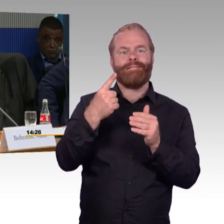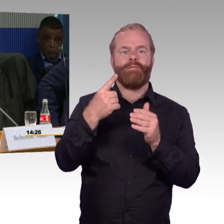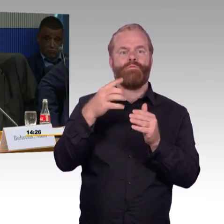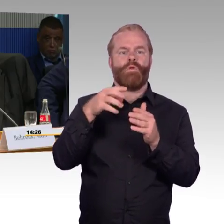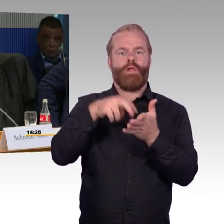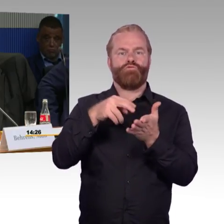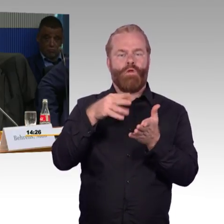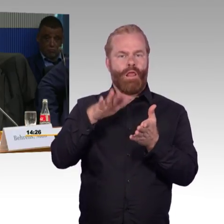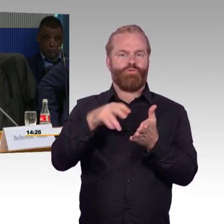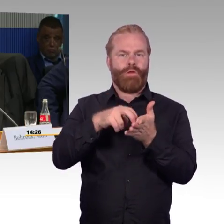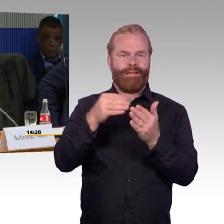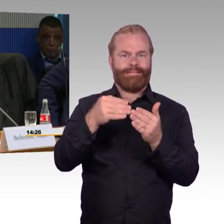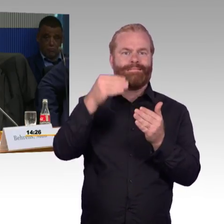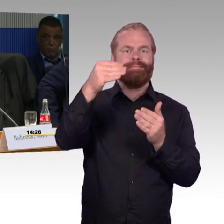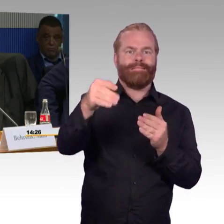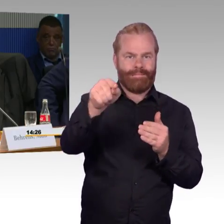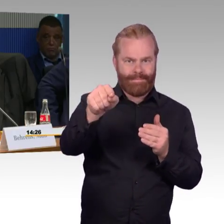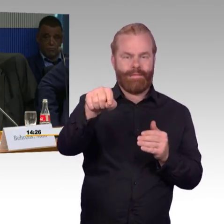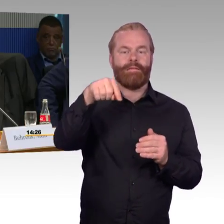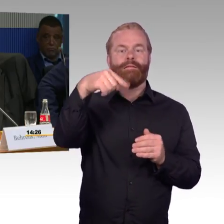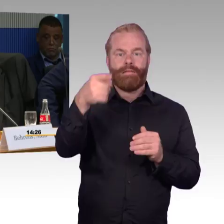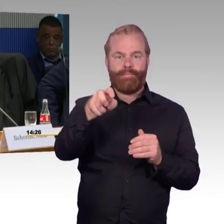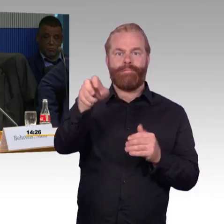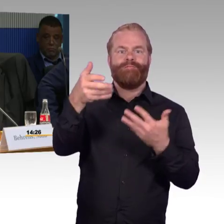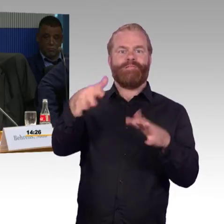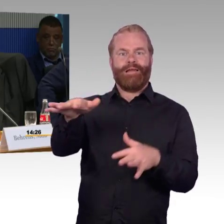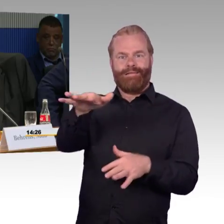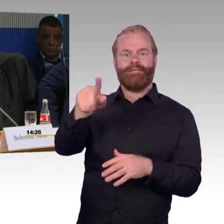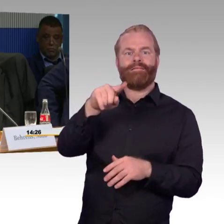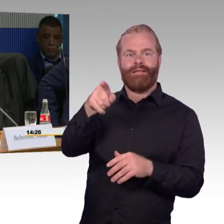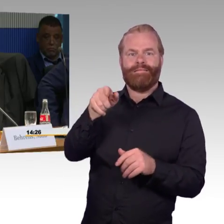Jetzt nochmal meine Frage: Gibt es dafür eine Priorität